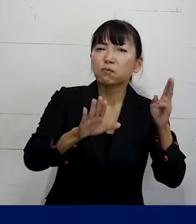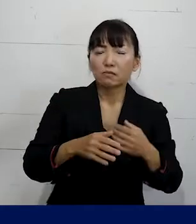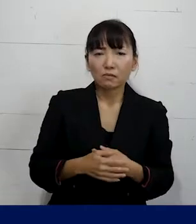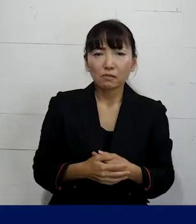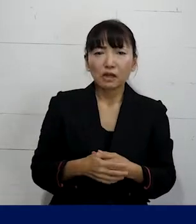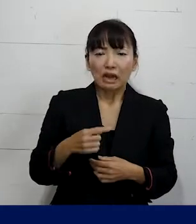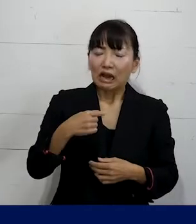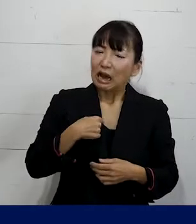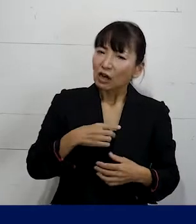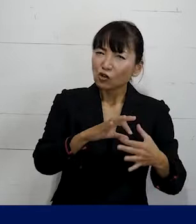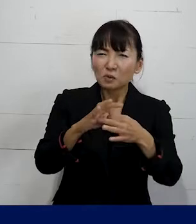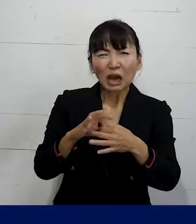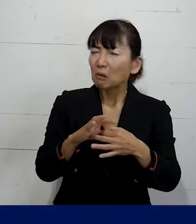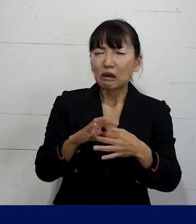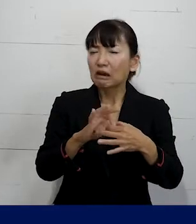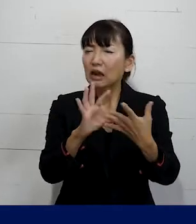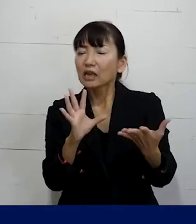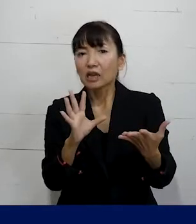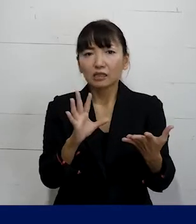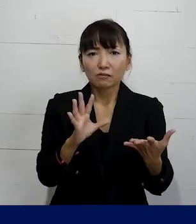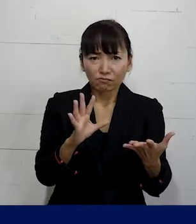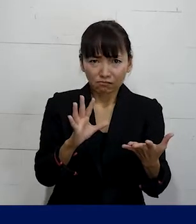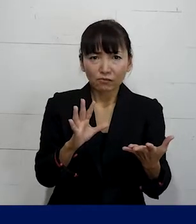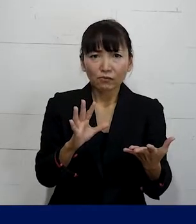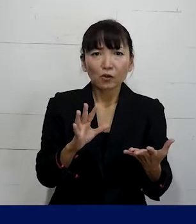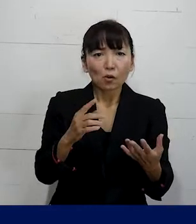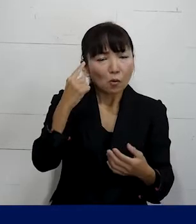自分とは関係ないものだっていうふうに 思いがち です